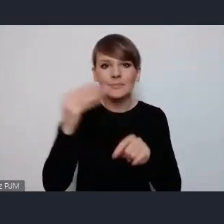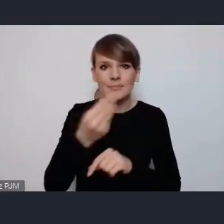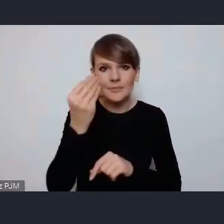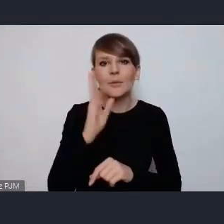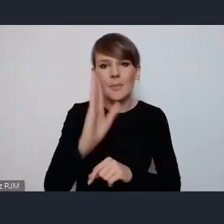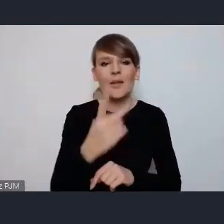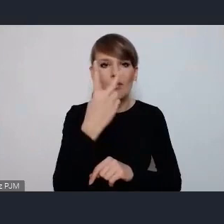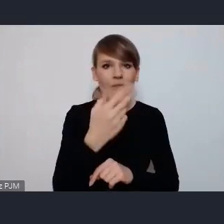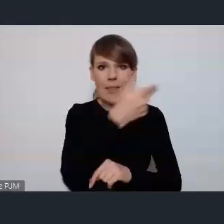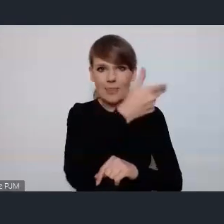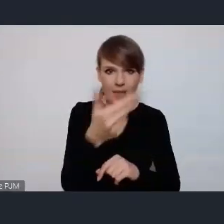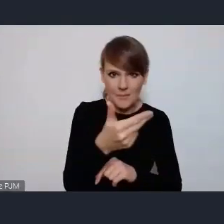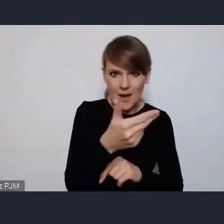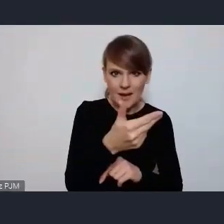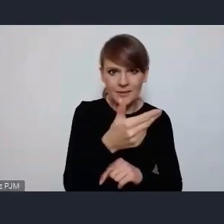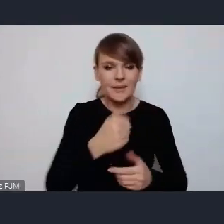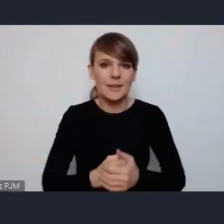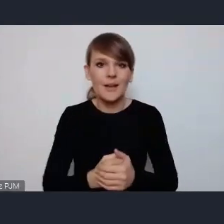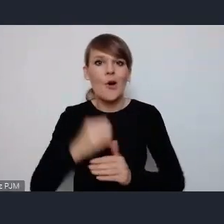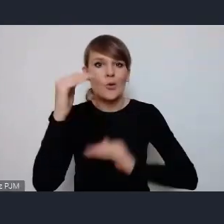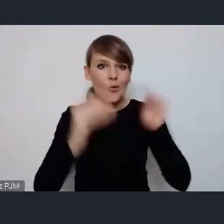takie bardziej specyficzne czyli właśnie zrównoważona mobilność